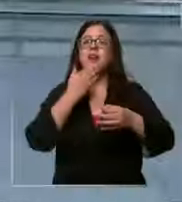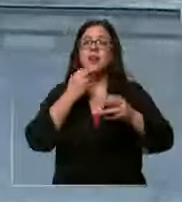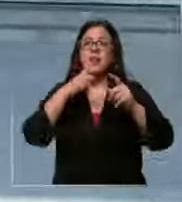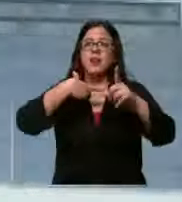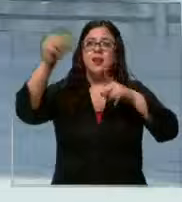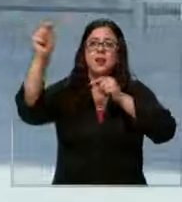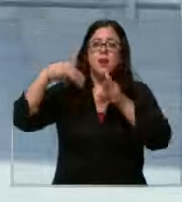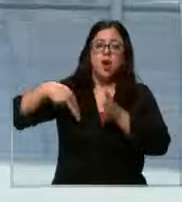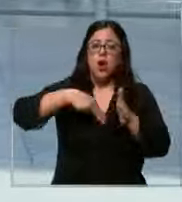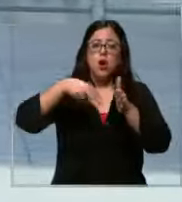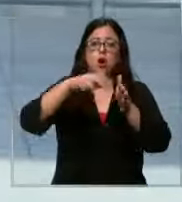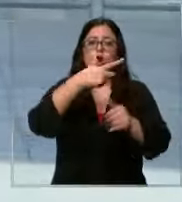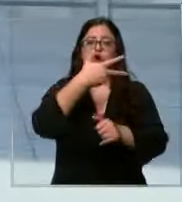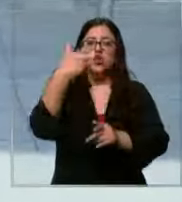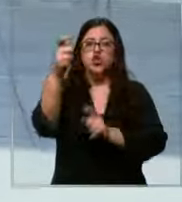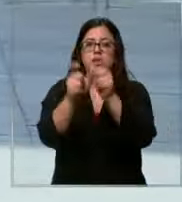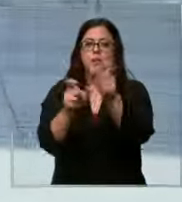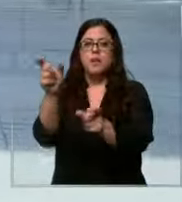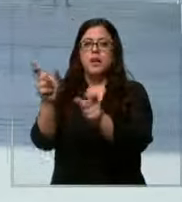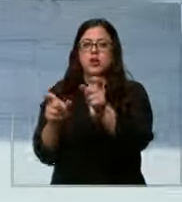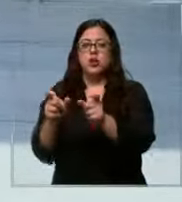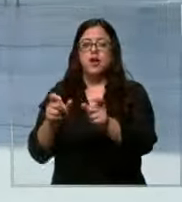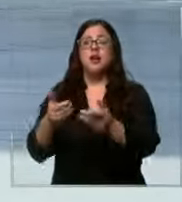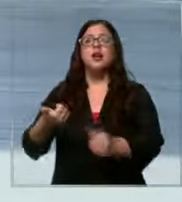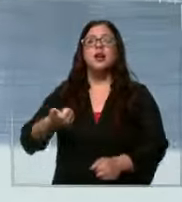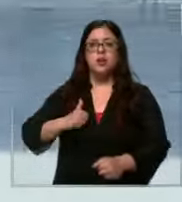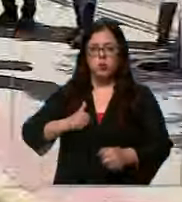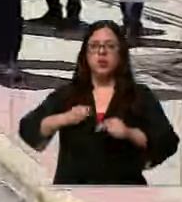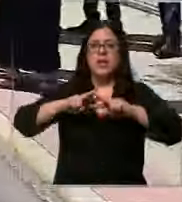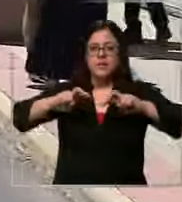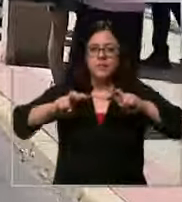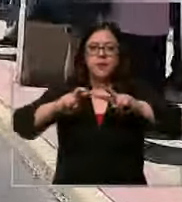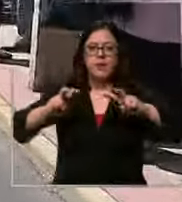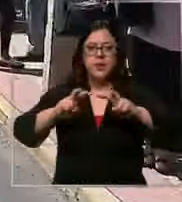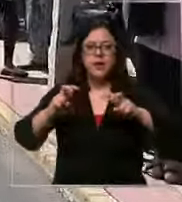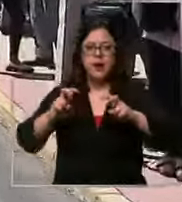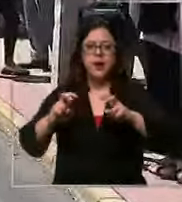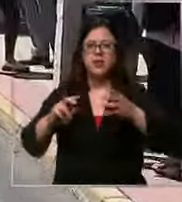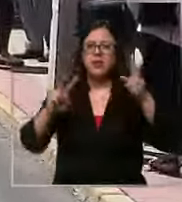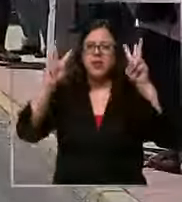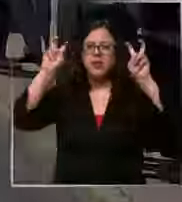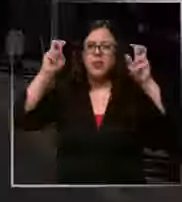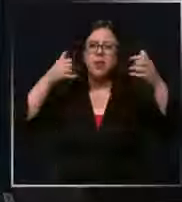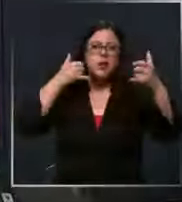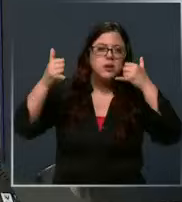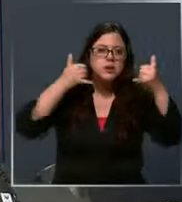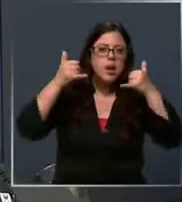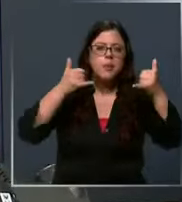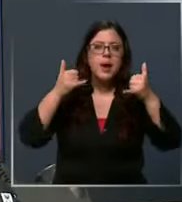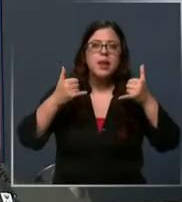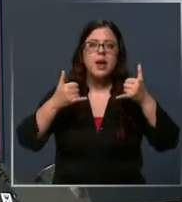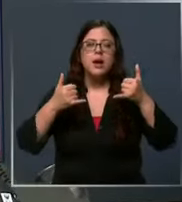de 800 personas la policía está investigando el origen de las llamadas cuando suena el teléfono